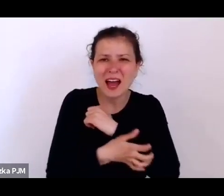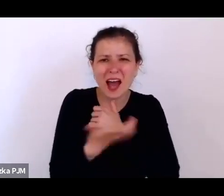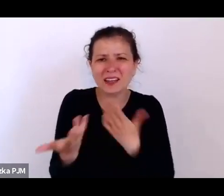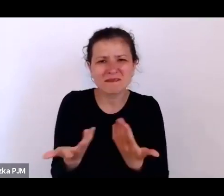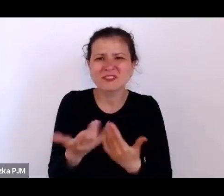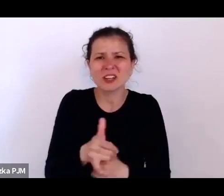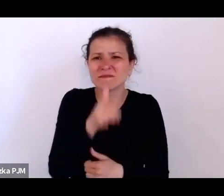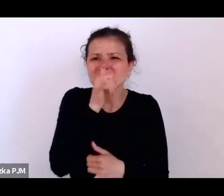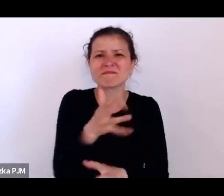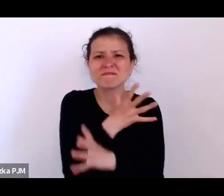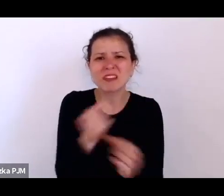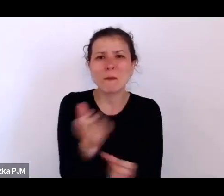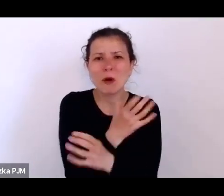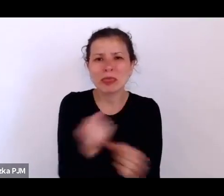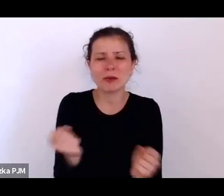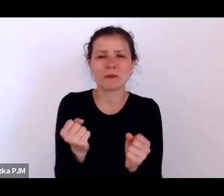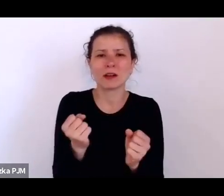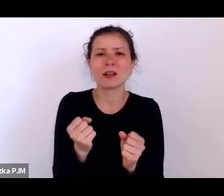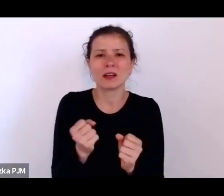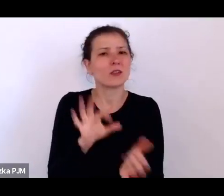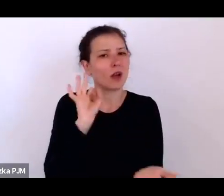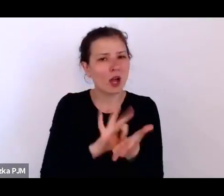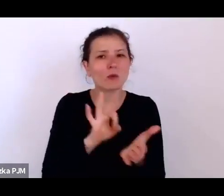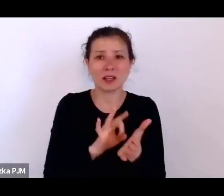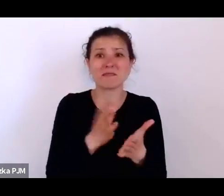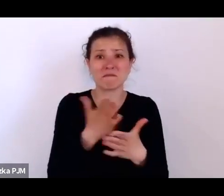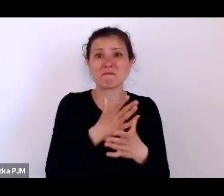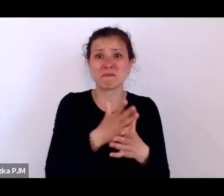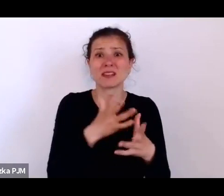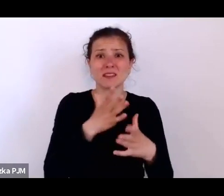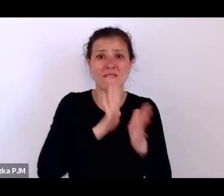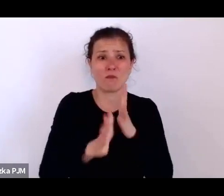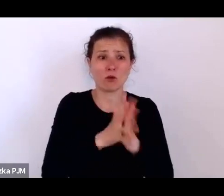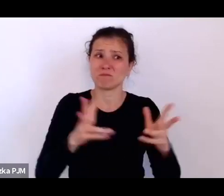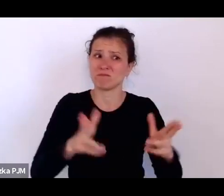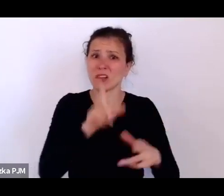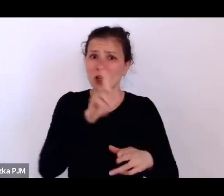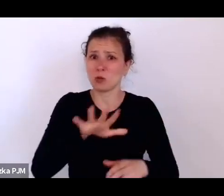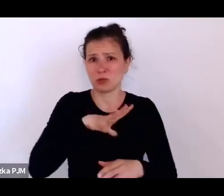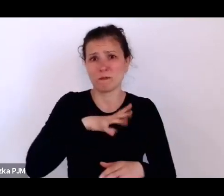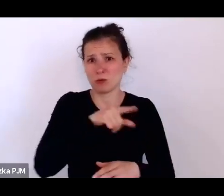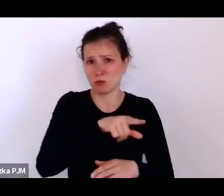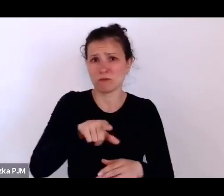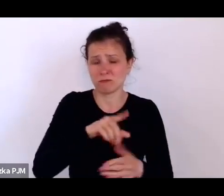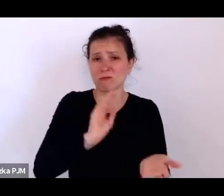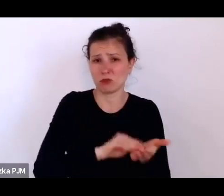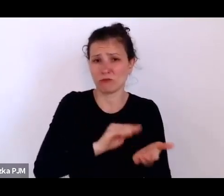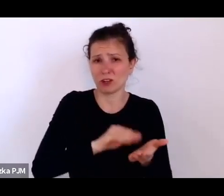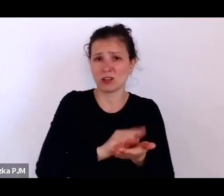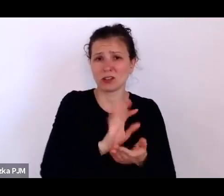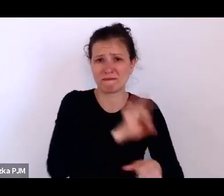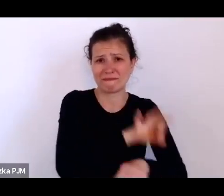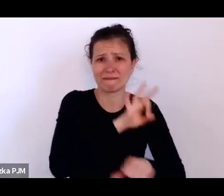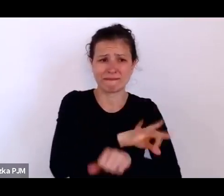to akurat na pewno w międzywojniu ludzie doświadczali, ale tez opresja społeczna